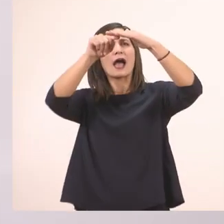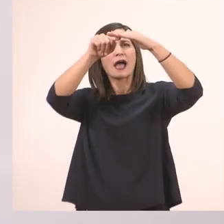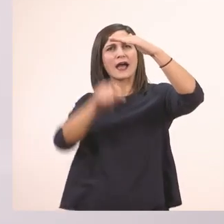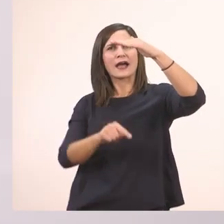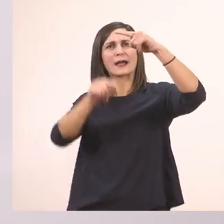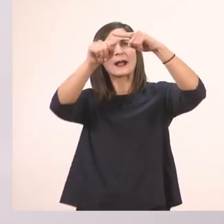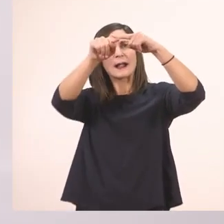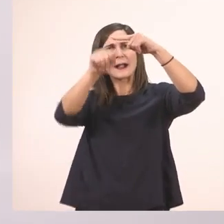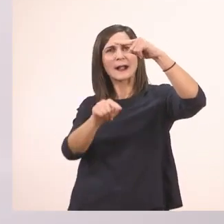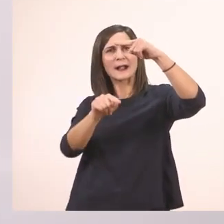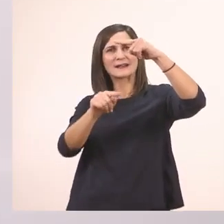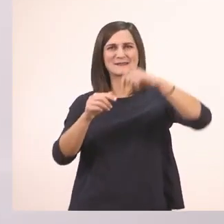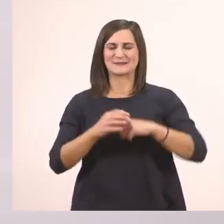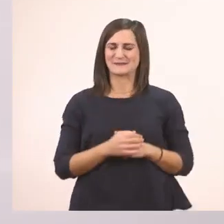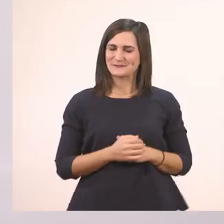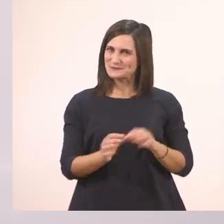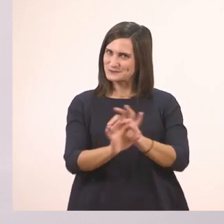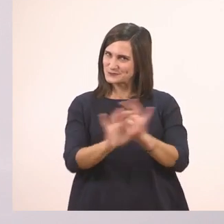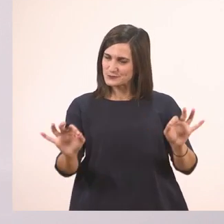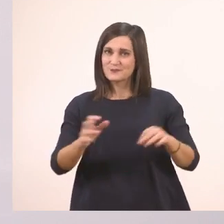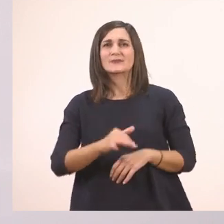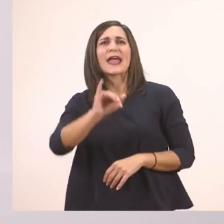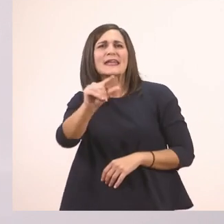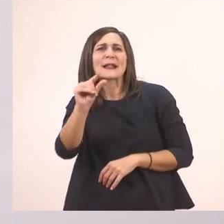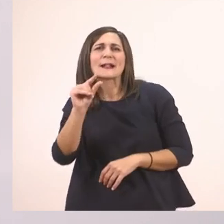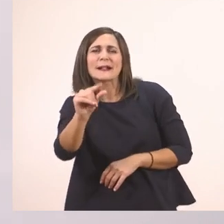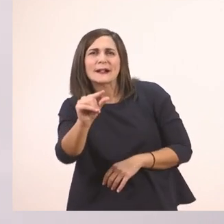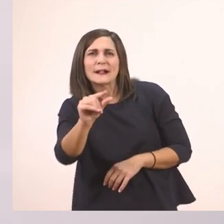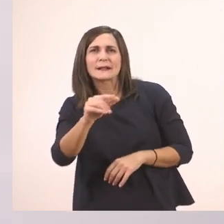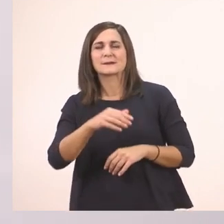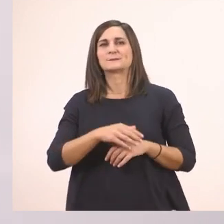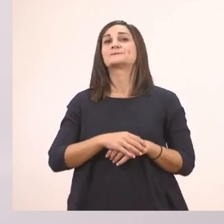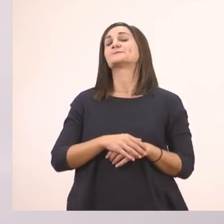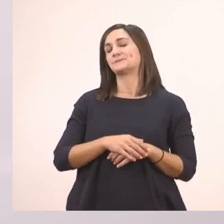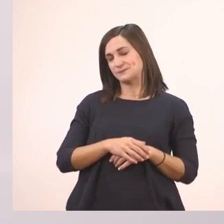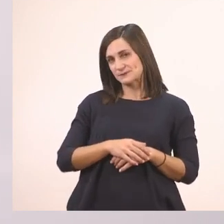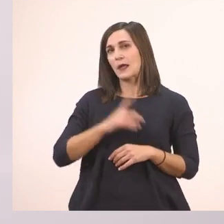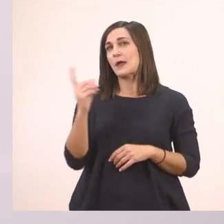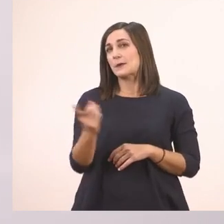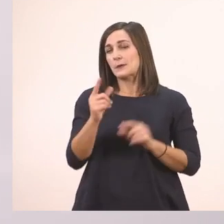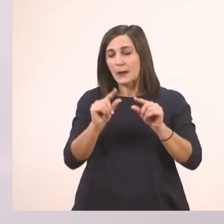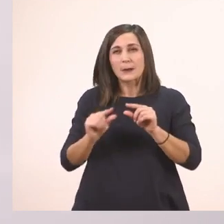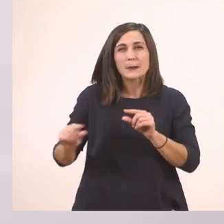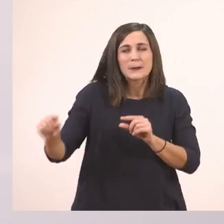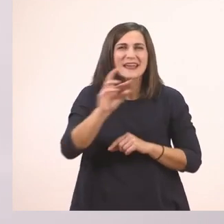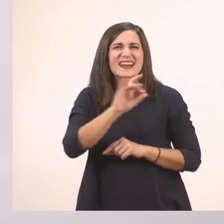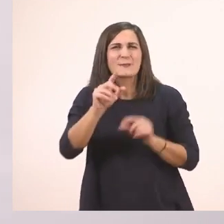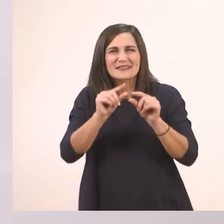Πολύ ωραία! Και το ι το μικρό, όπως τα περισσότερα μικρά γραμματάκια,